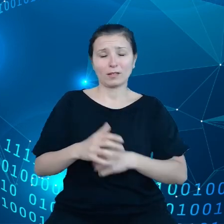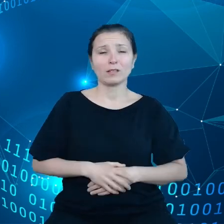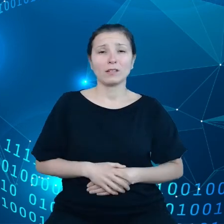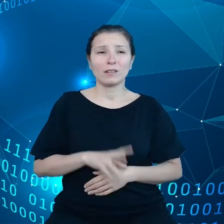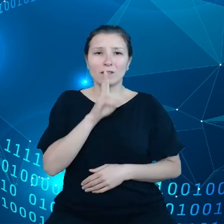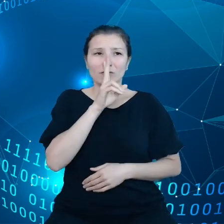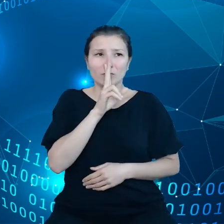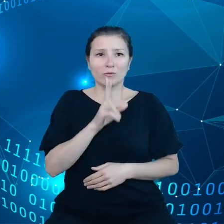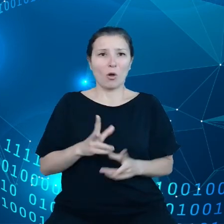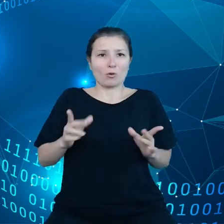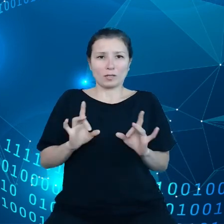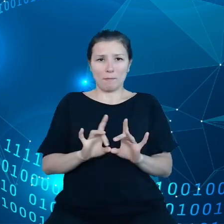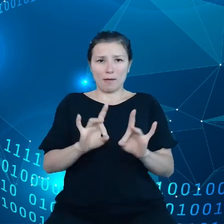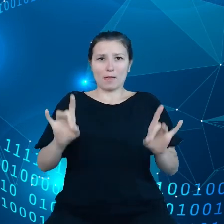na początku pandemii, w pierwszych miesiącach.